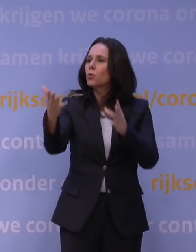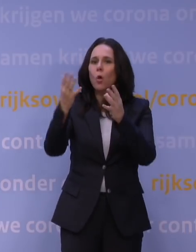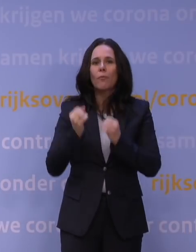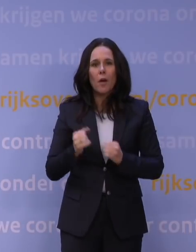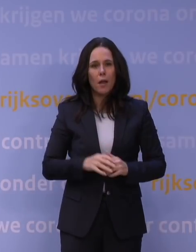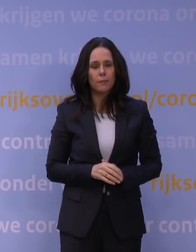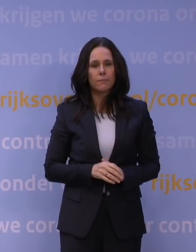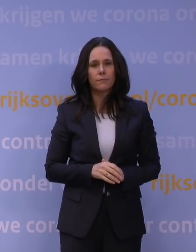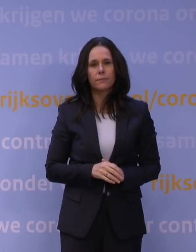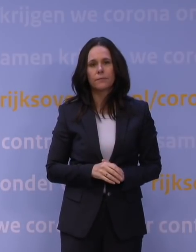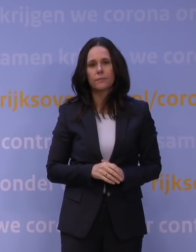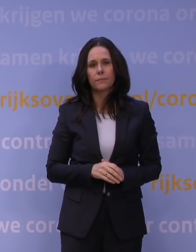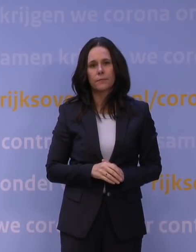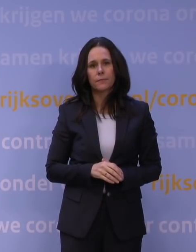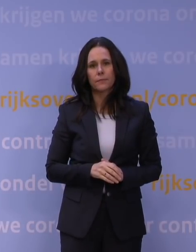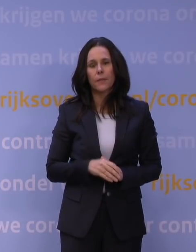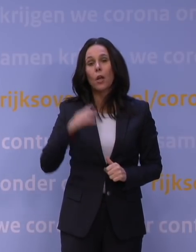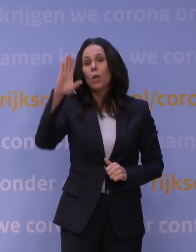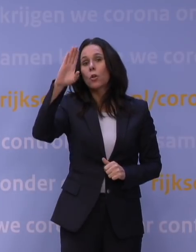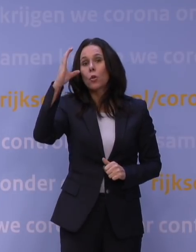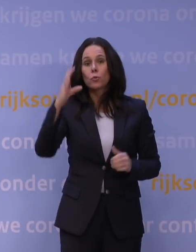We kijken naar culturele instellingen die nu extra geraakt worden.